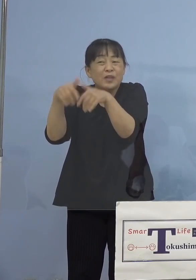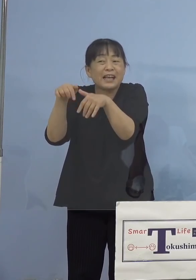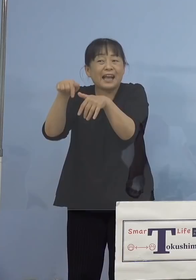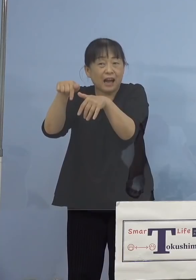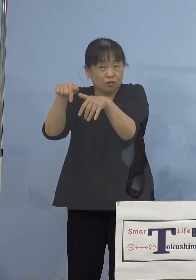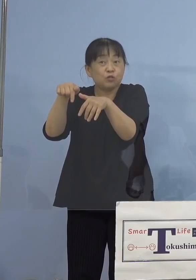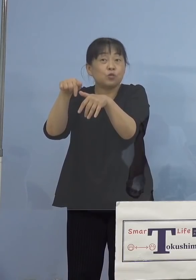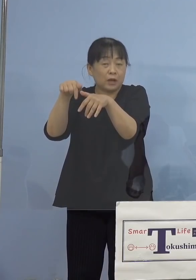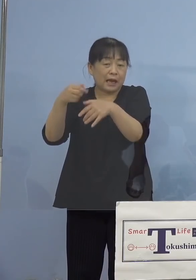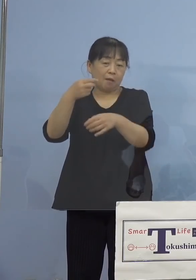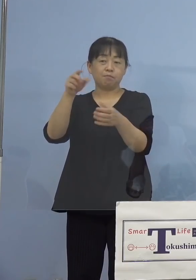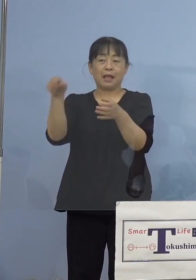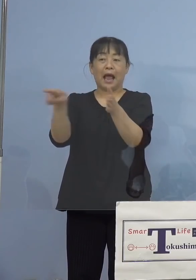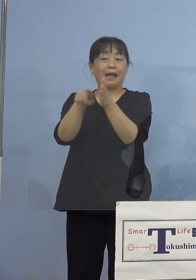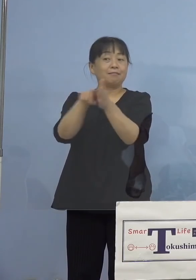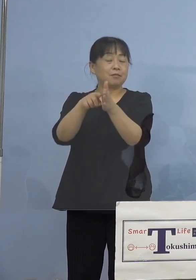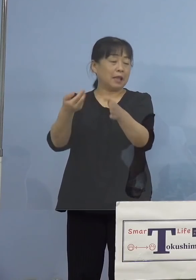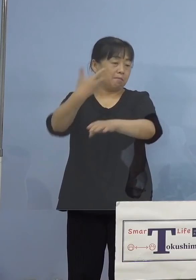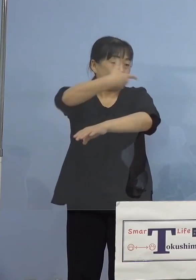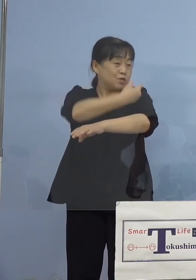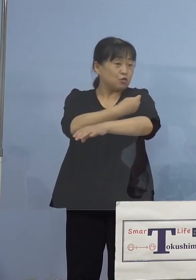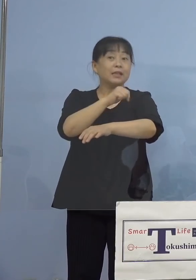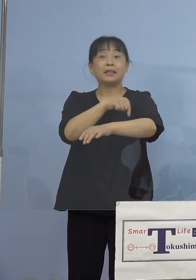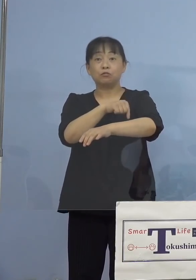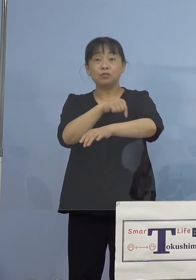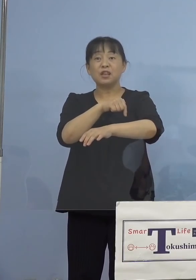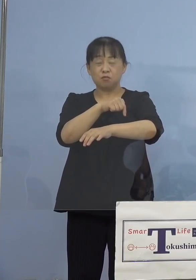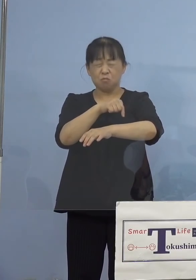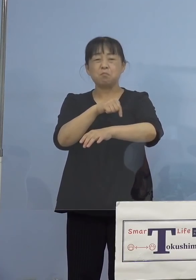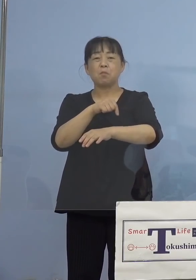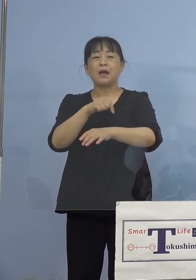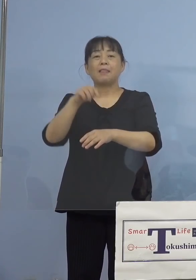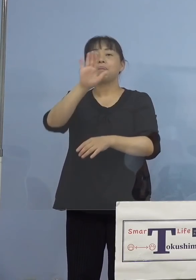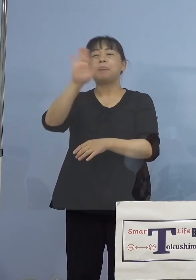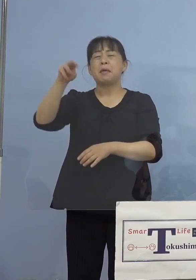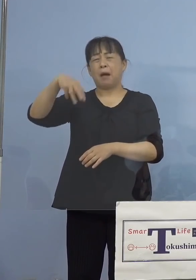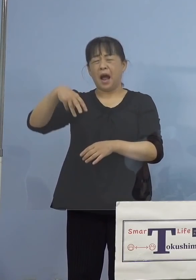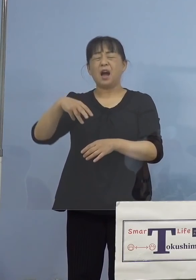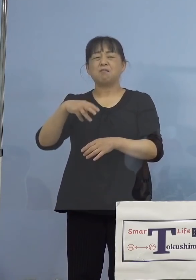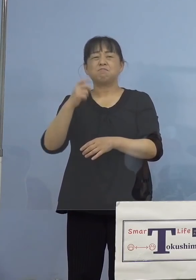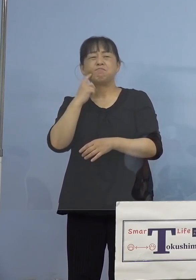あるんですが、先生がこれ十分 デマだ、注射器の針も細いですよ、